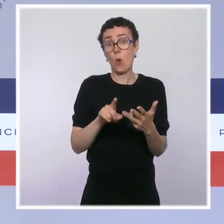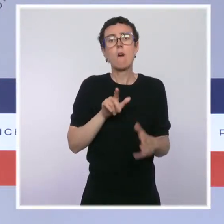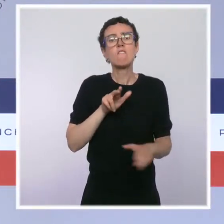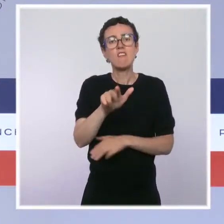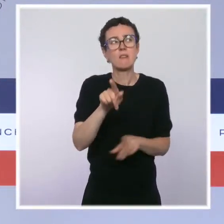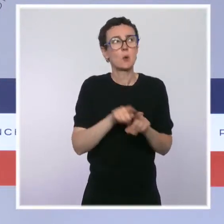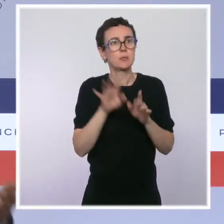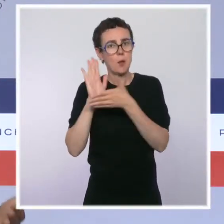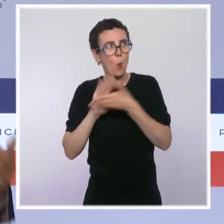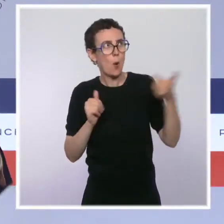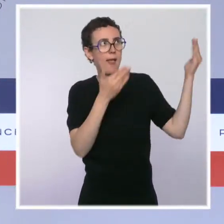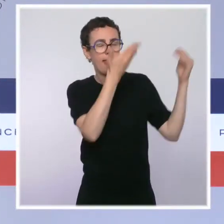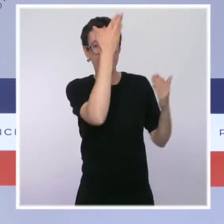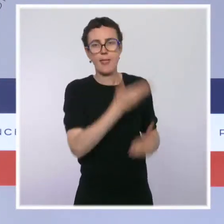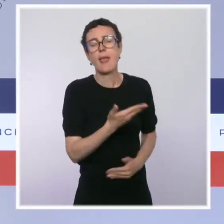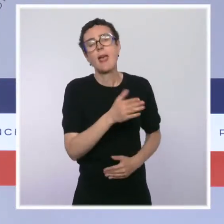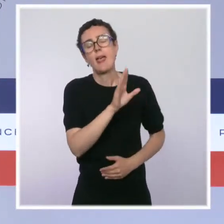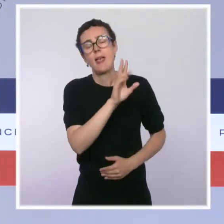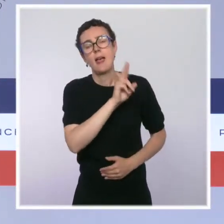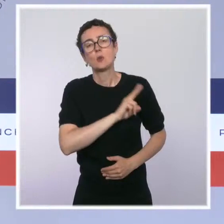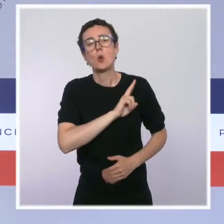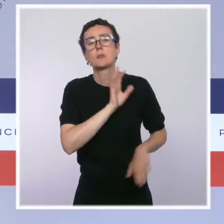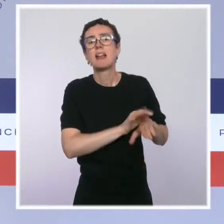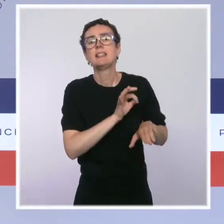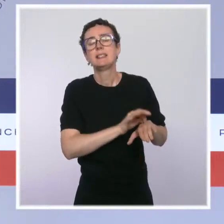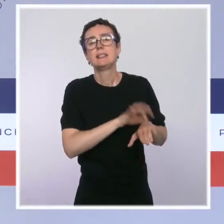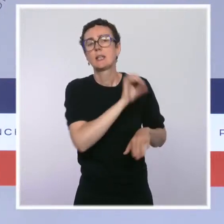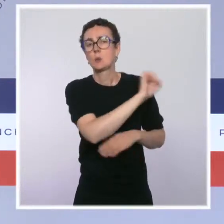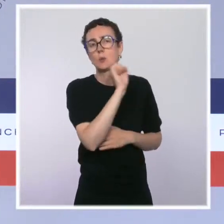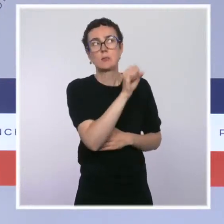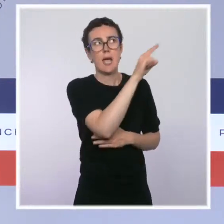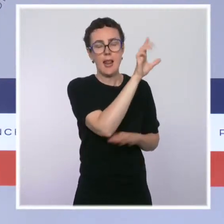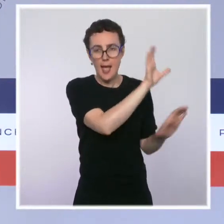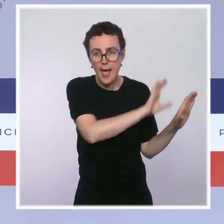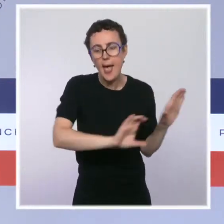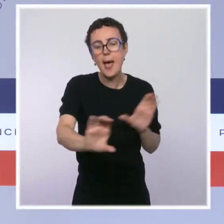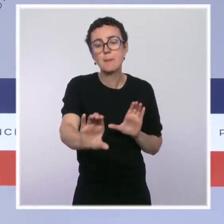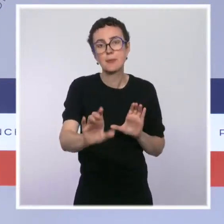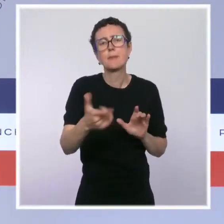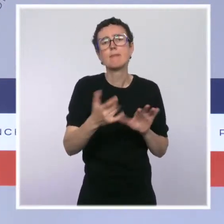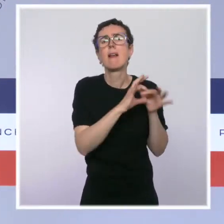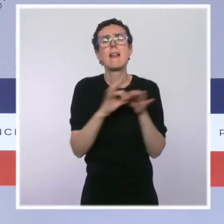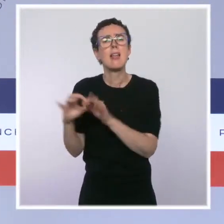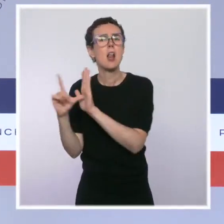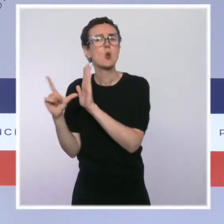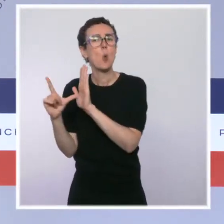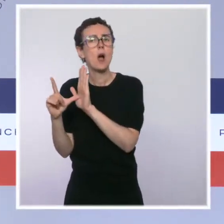maladie pour le dispositif issu de la loi Touraine en 2016, que veut mobiliser la mairie de Paris,